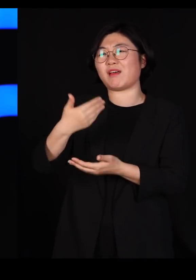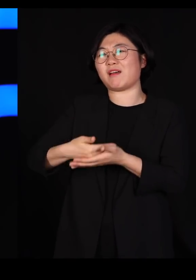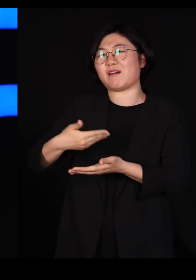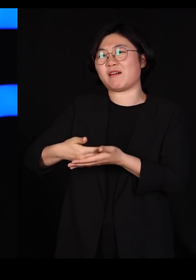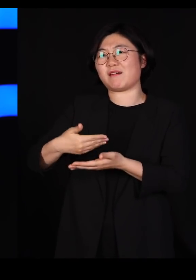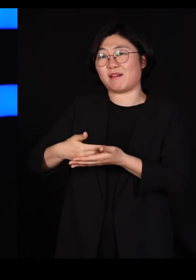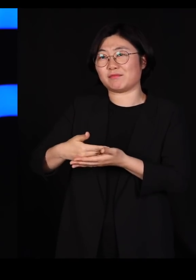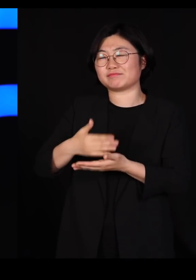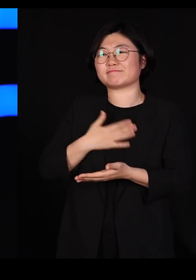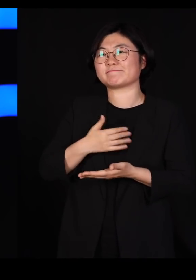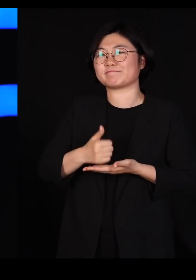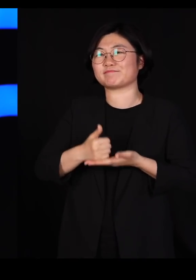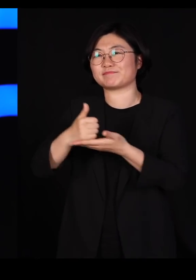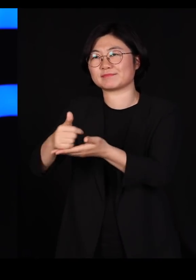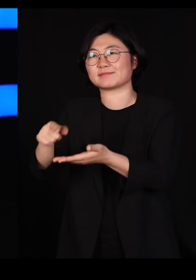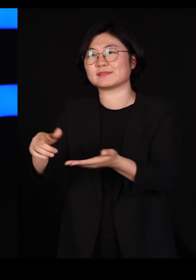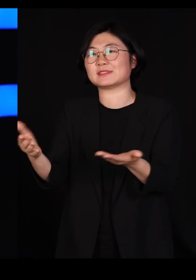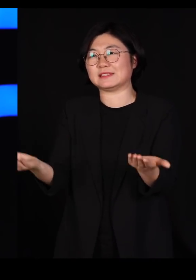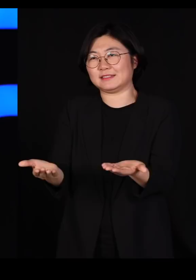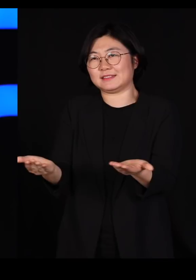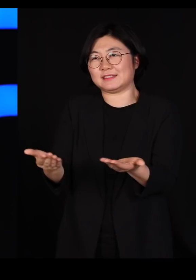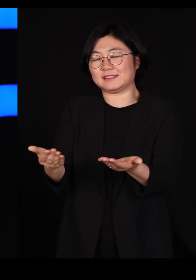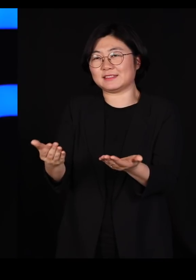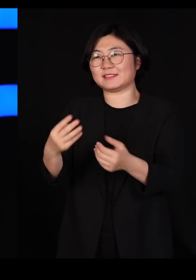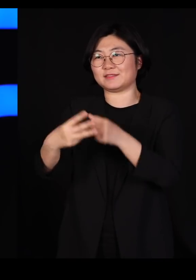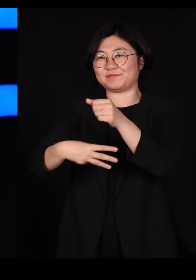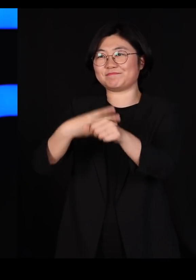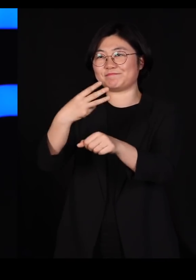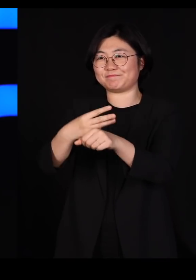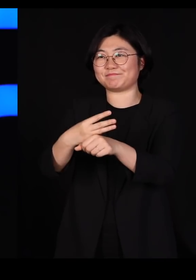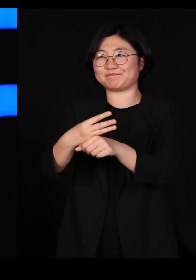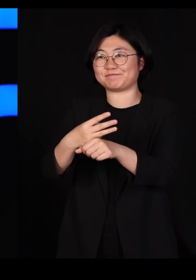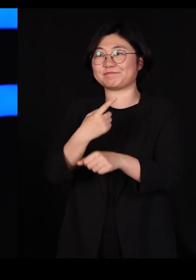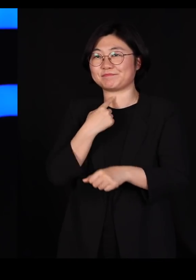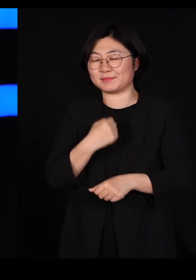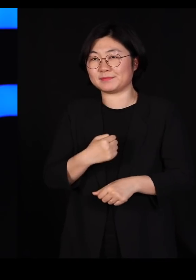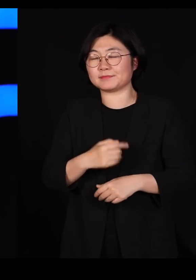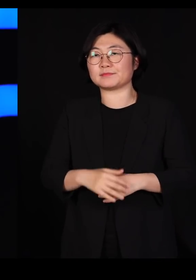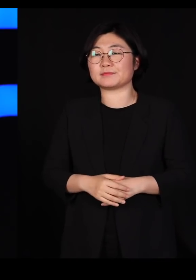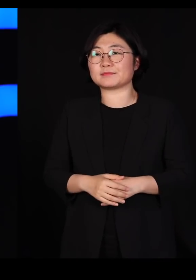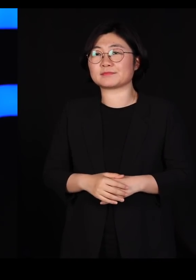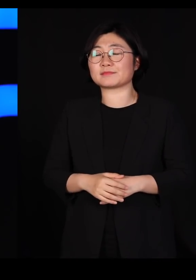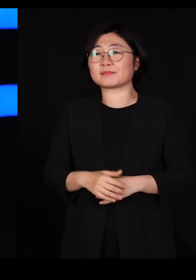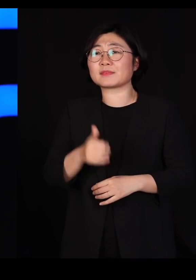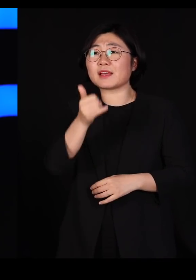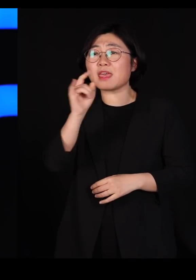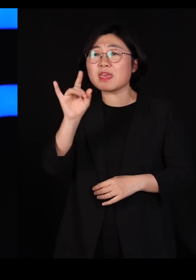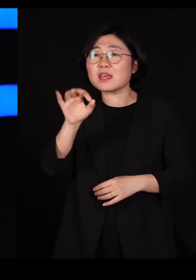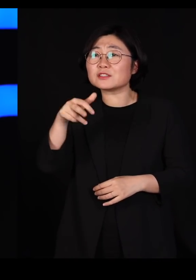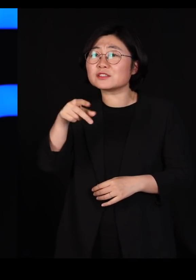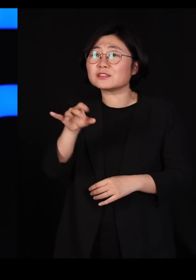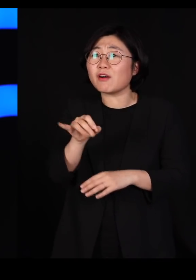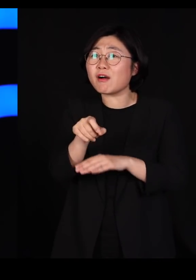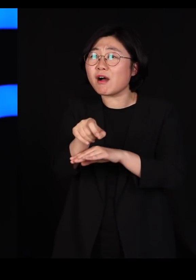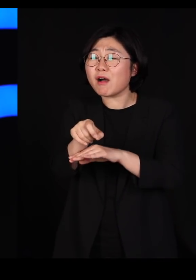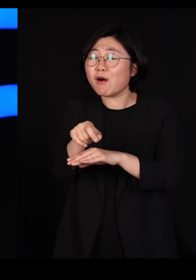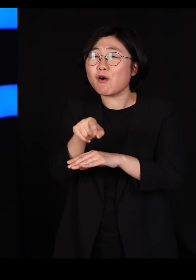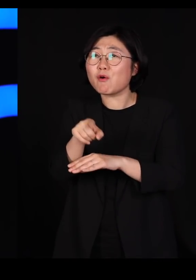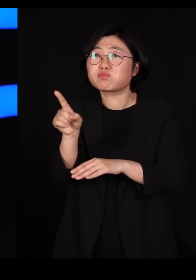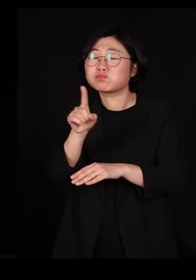가서 한 3년 동안 원장 일을 해봤는데요 행정의 'ㅎ'자도 모르는 사람이 가서